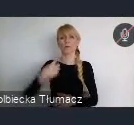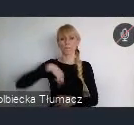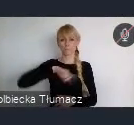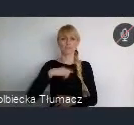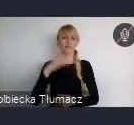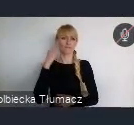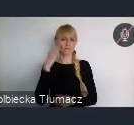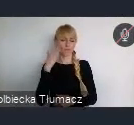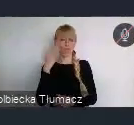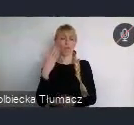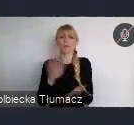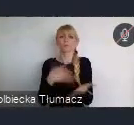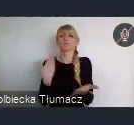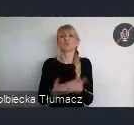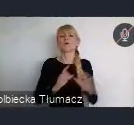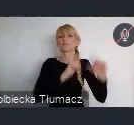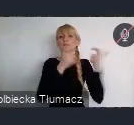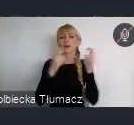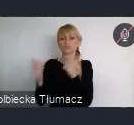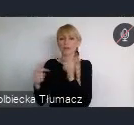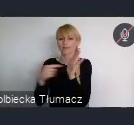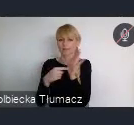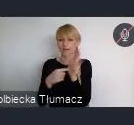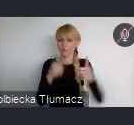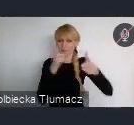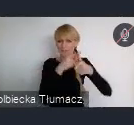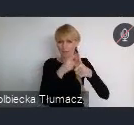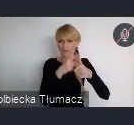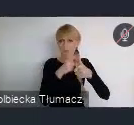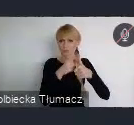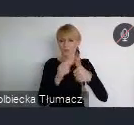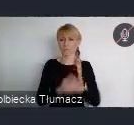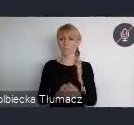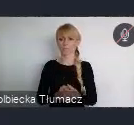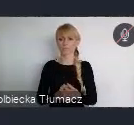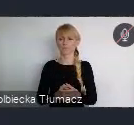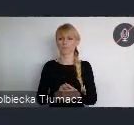Na przykład w przypadku, tych wydarzeń sieciujących, to jest około... oczywiście to jest tylko taka założenie pewne.